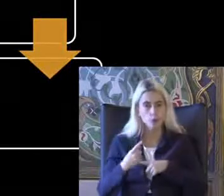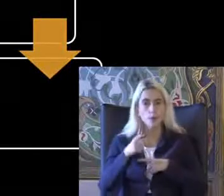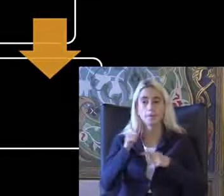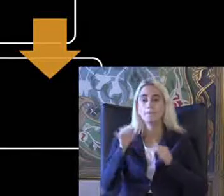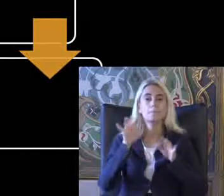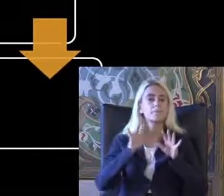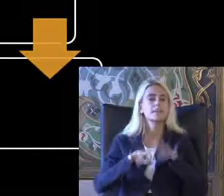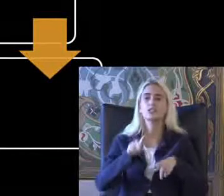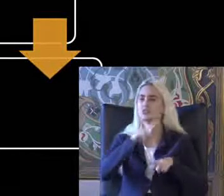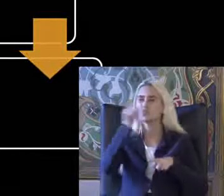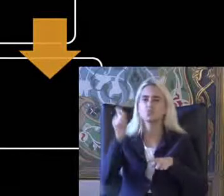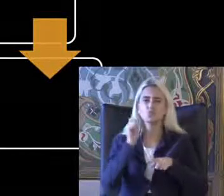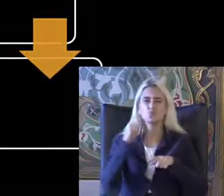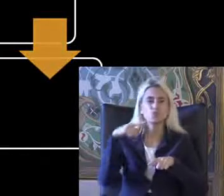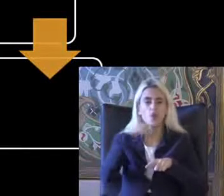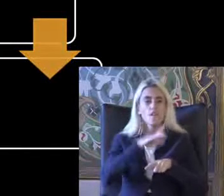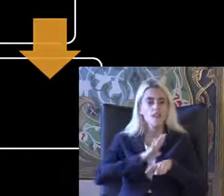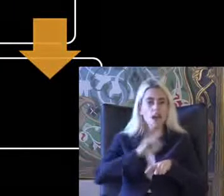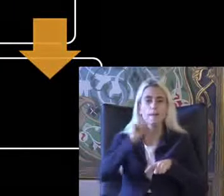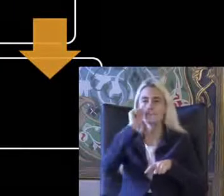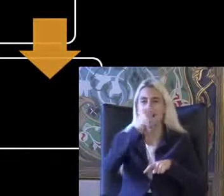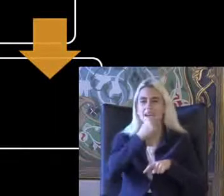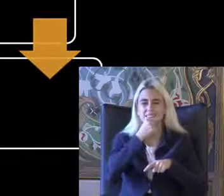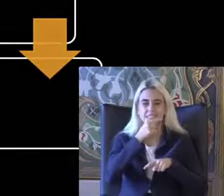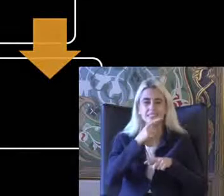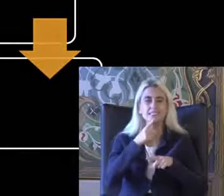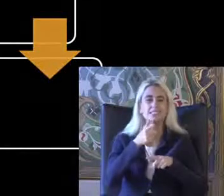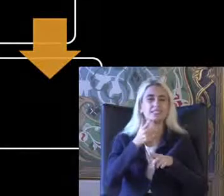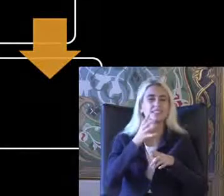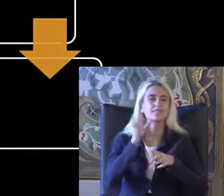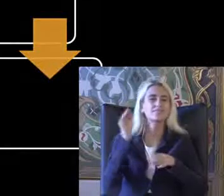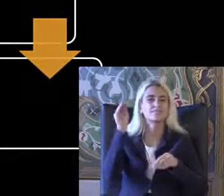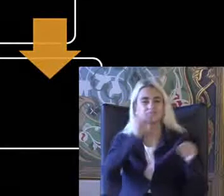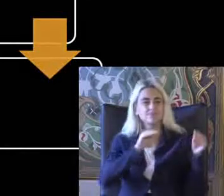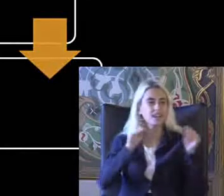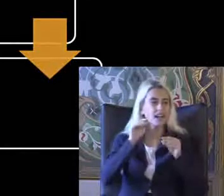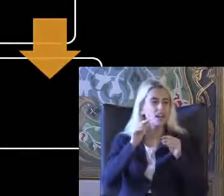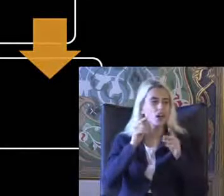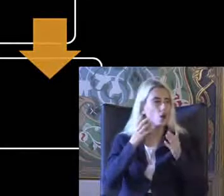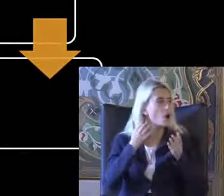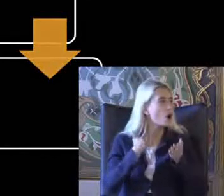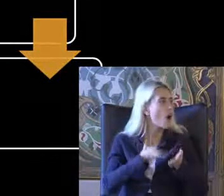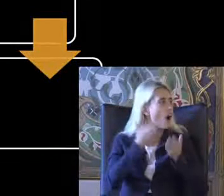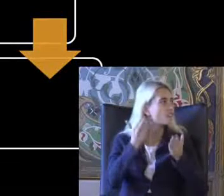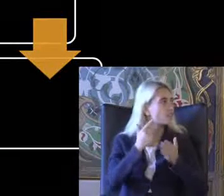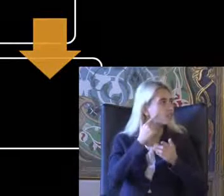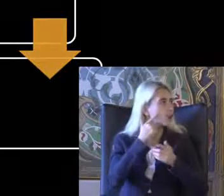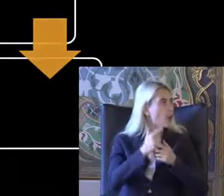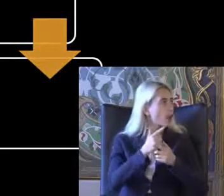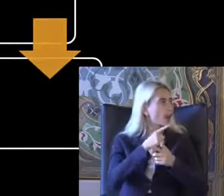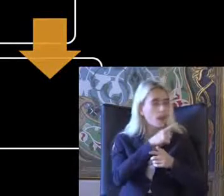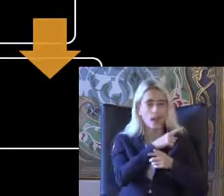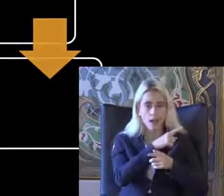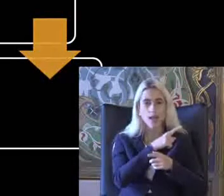Türkçe kernel için de daha basit ve şekillerle komutlarla bilgiye Eriştirmek çok önemli